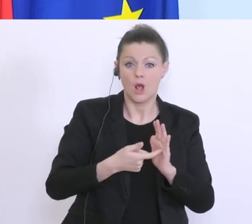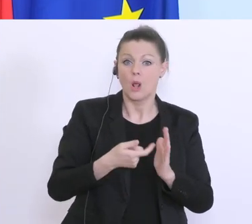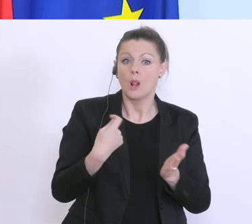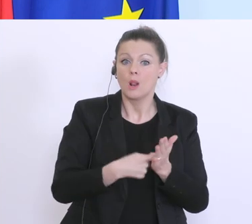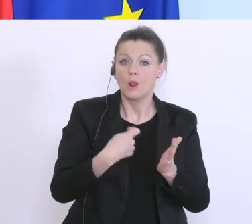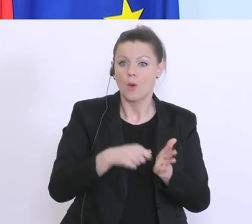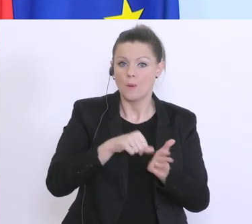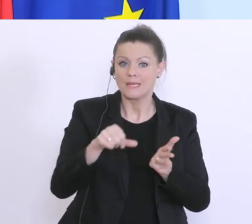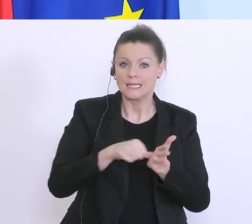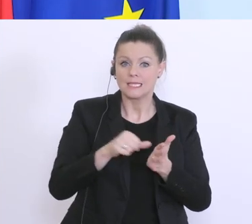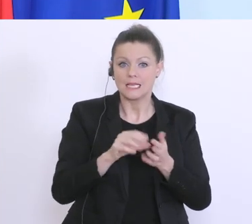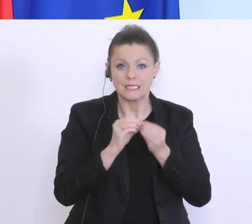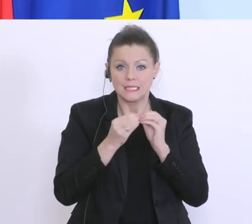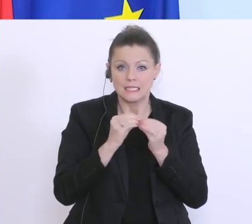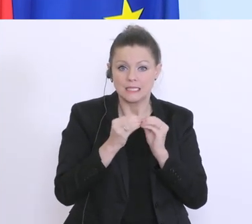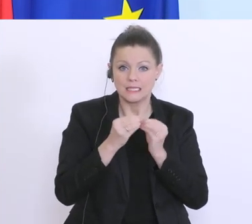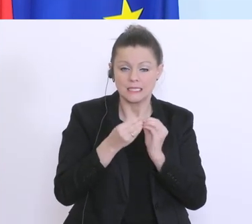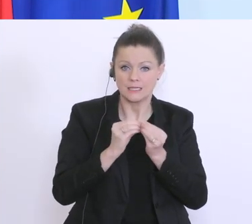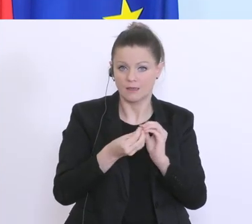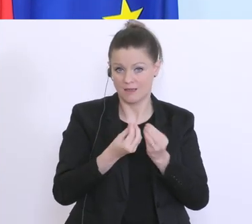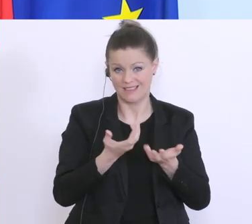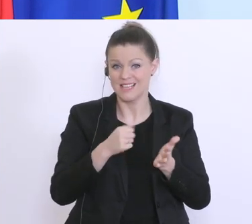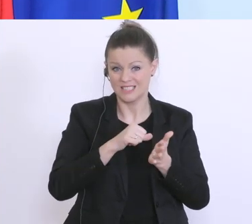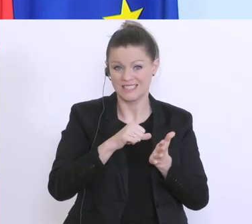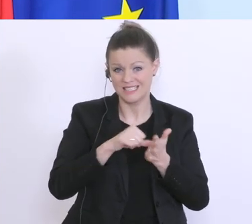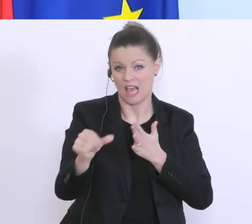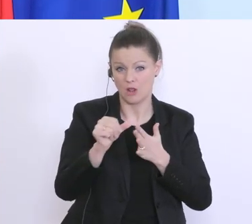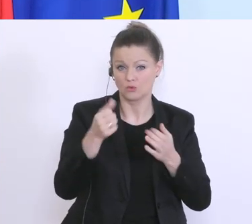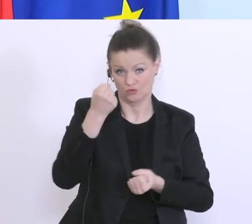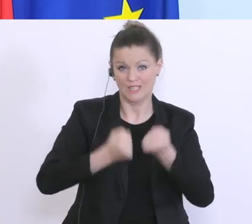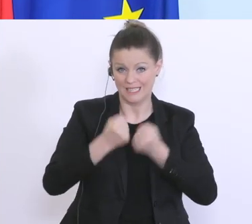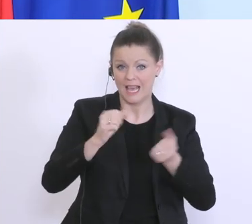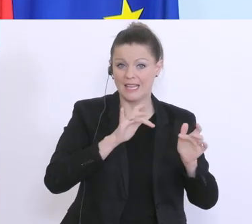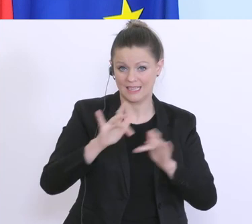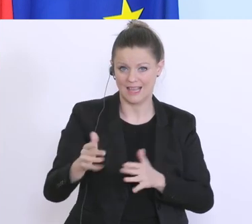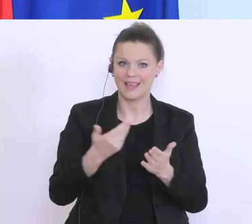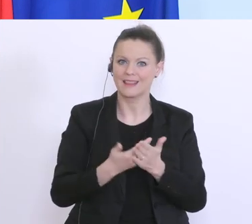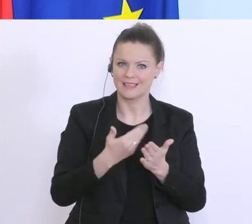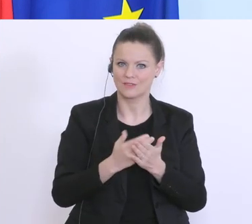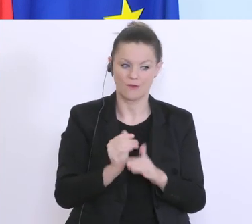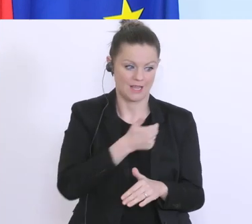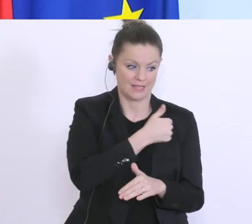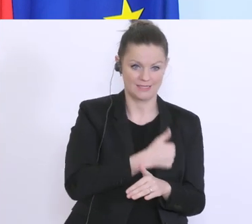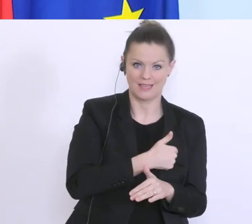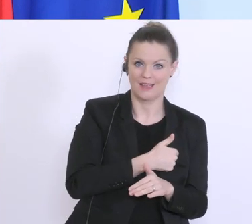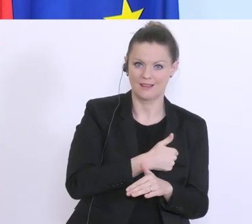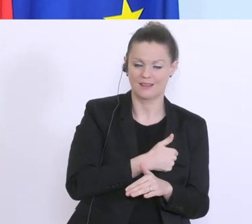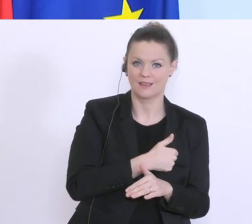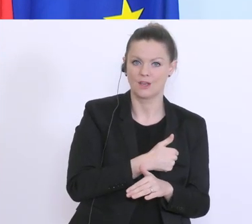d.h. wir haben hier einen Liquiditätsengpass. Und deswegen müssen wir einerseits die Summe für die